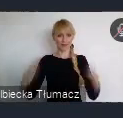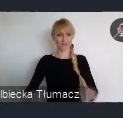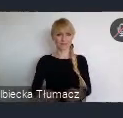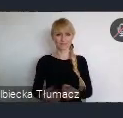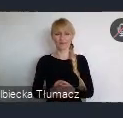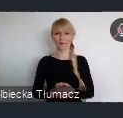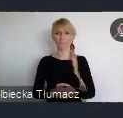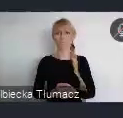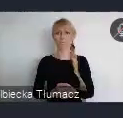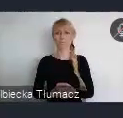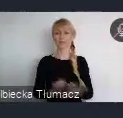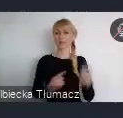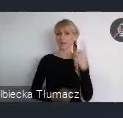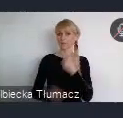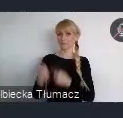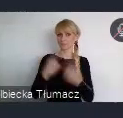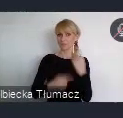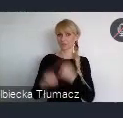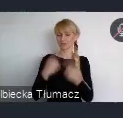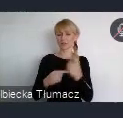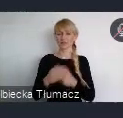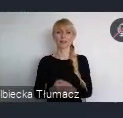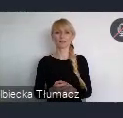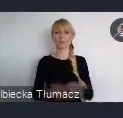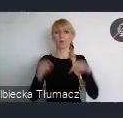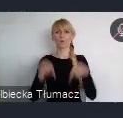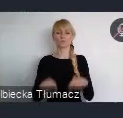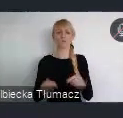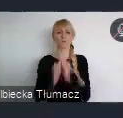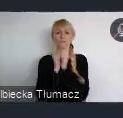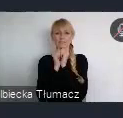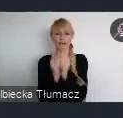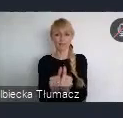Nasza rola tu jest, absolutnie służebna przy organizacji właśnie tego wydarzenia.